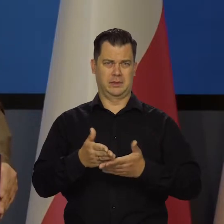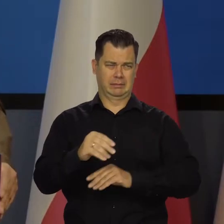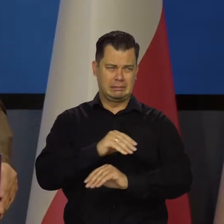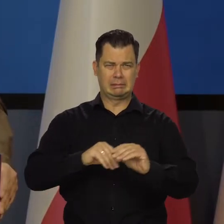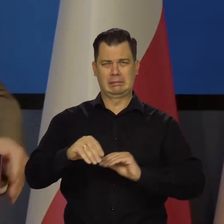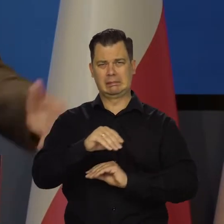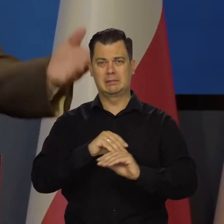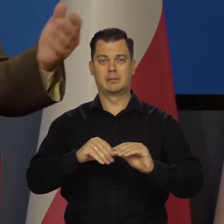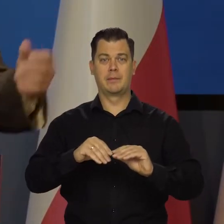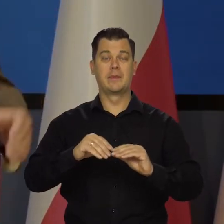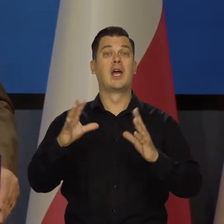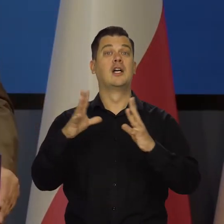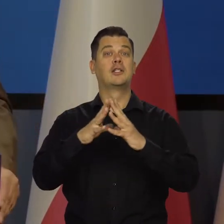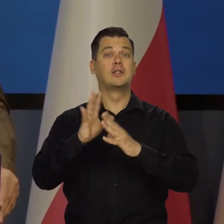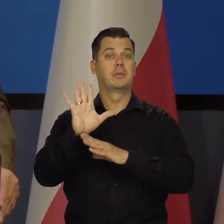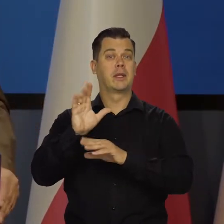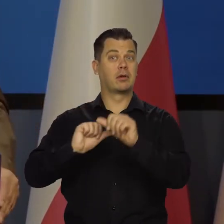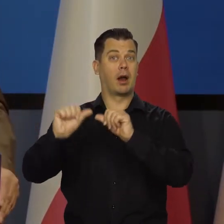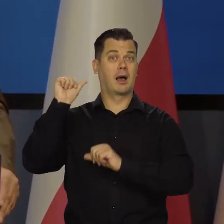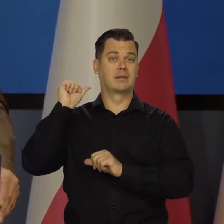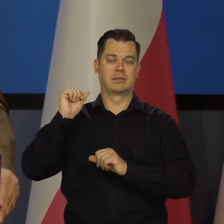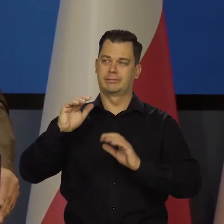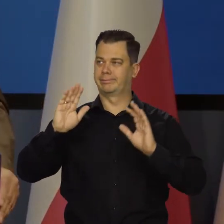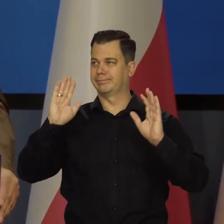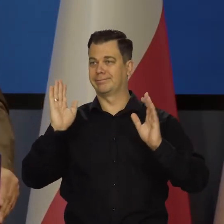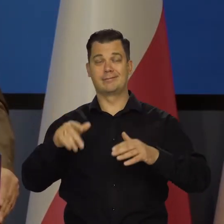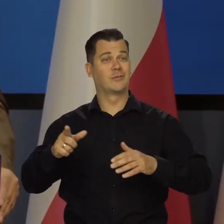10 15 lat temu to już byłoby pozamiatane wszystko.